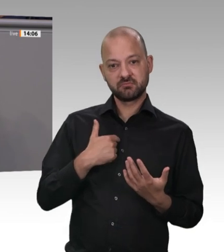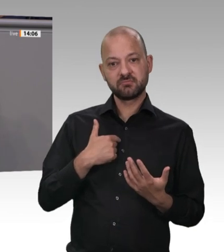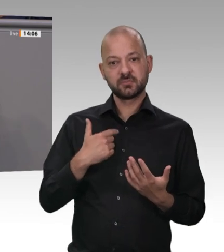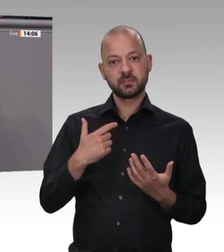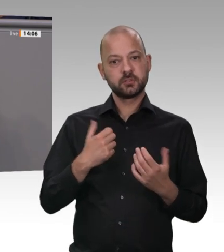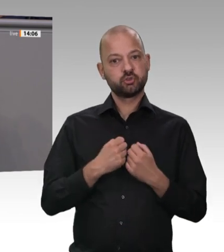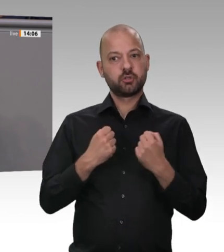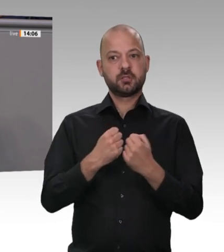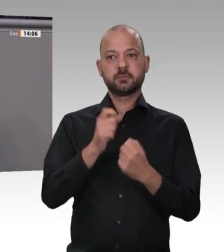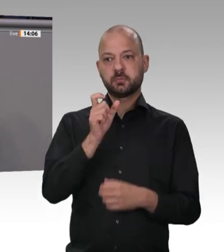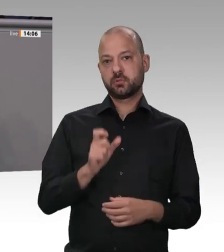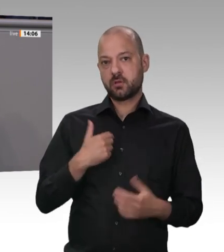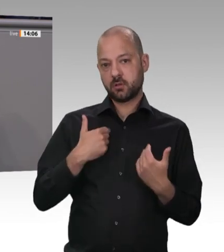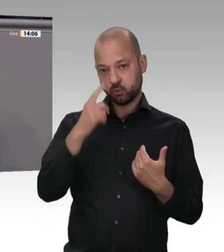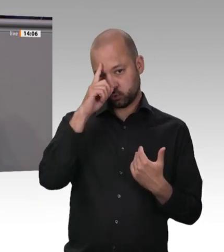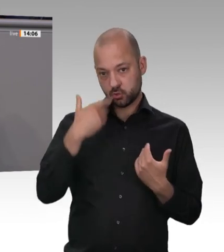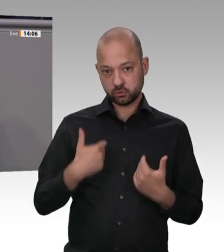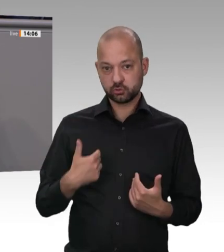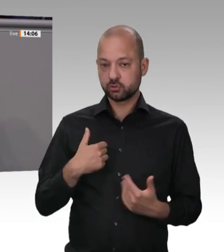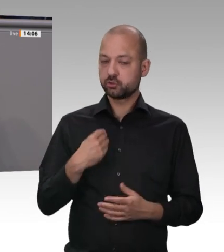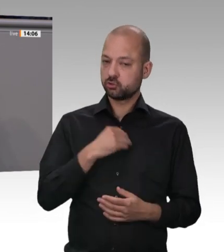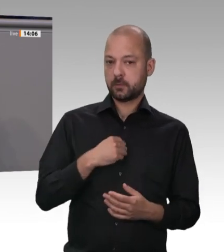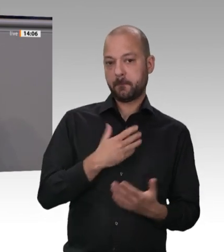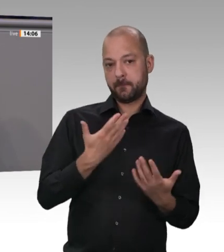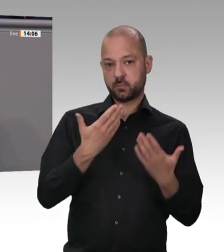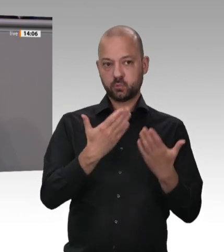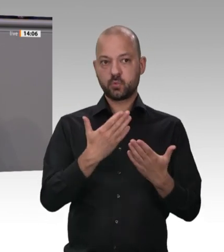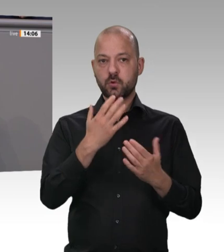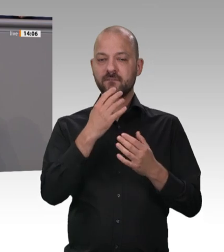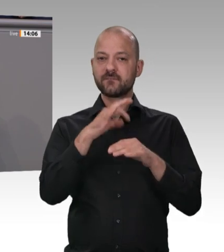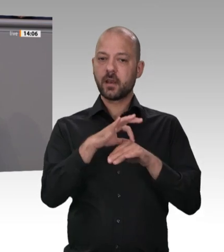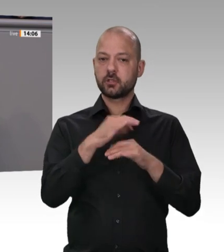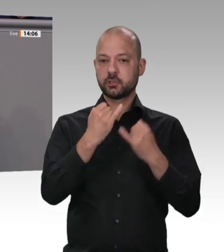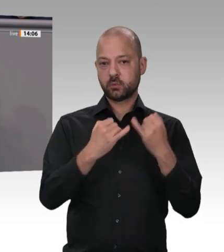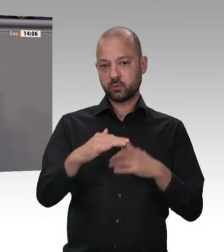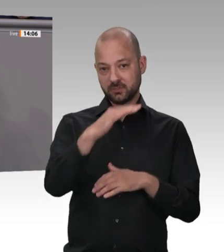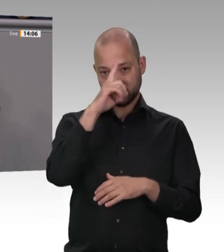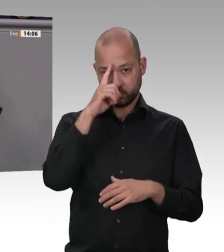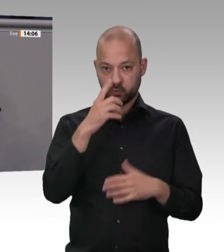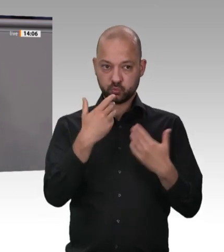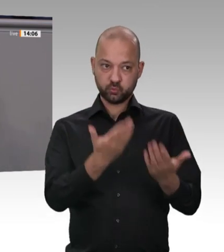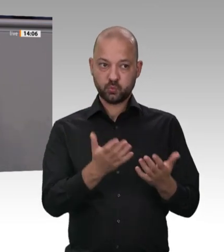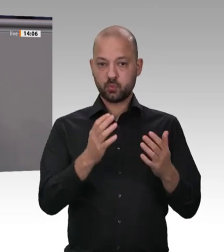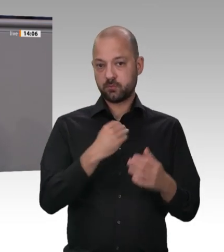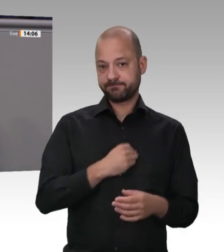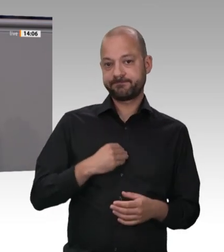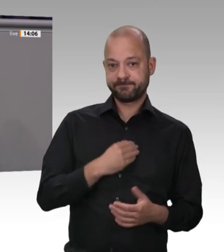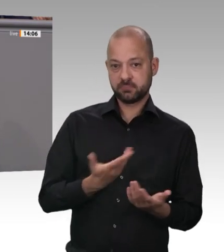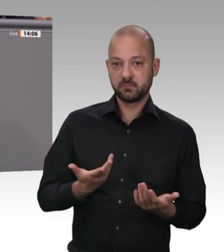Sklavenhandels. Menschen werden als billige Arbeitskräfte bei Subunternehmen angemietet. An der Schlachtbank schuften sie bis zum Umfallen. Dann pfercht man sie in Billigunterkünften